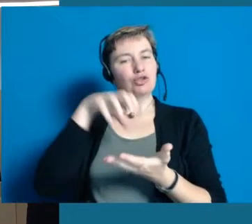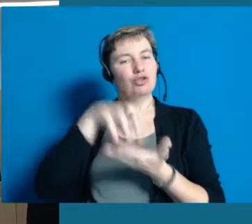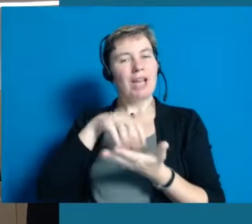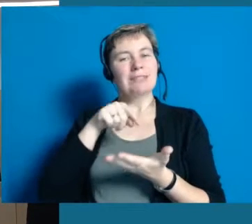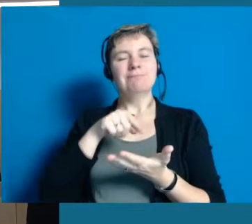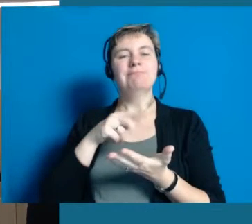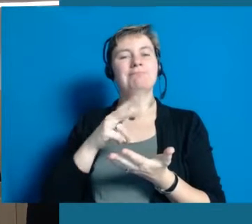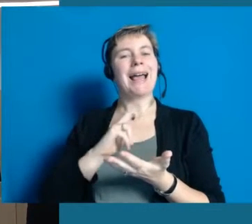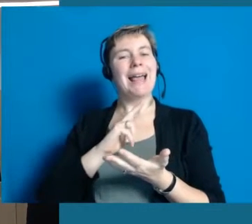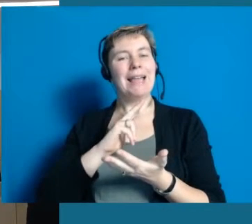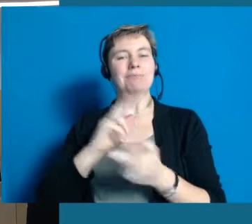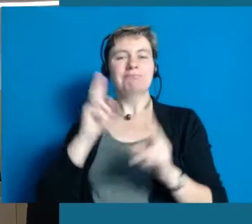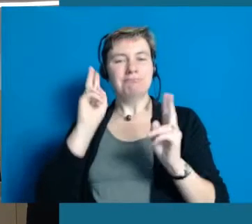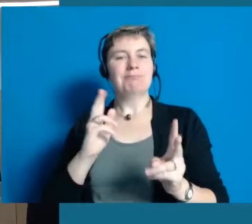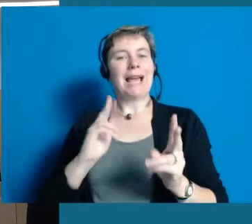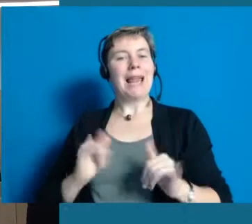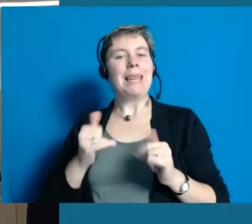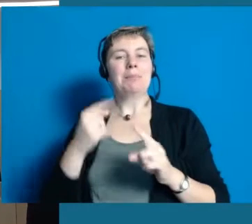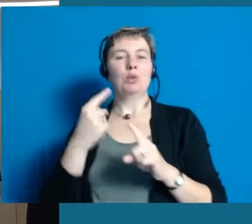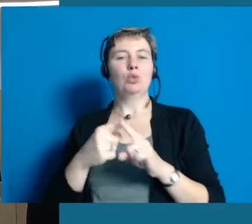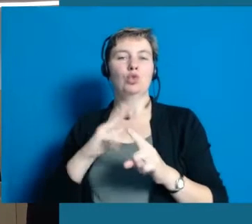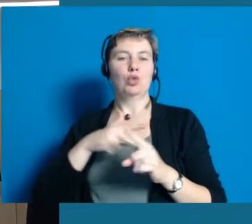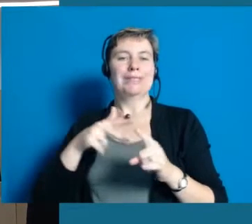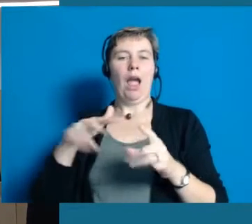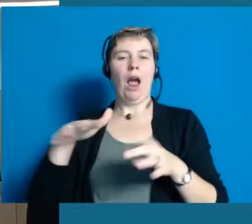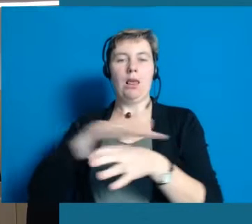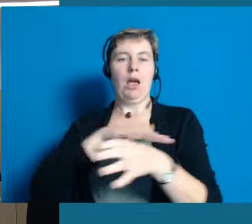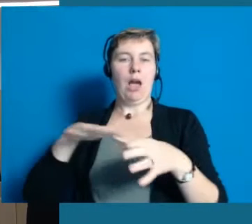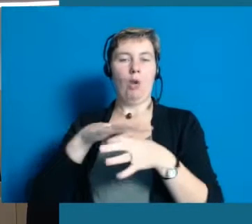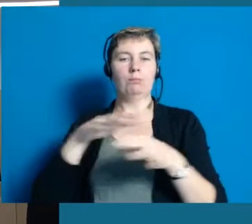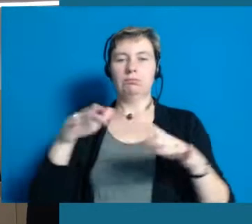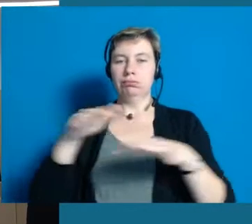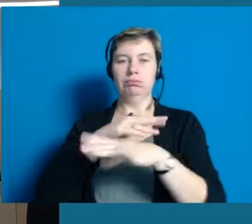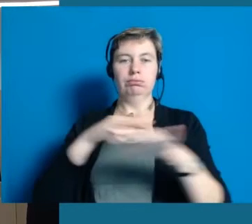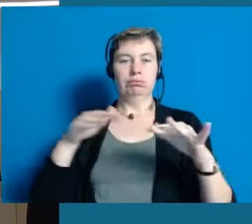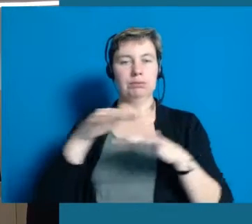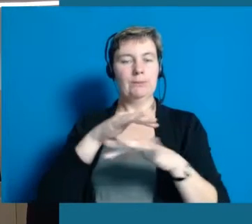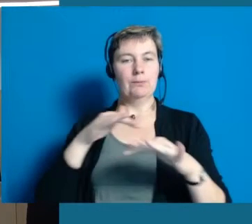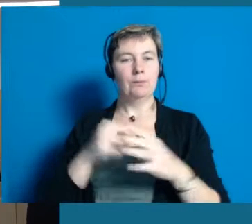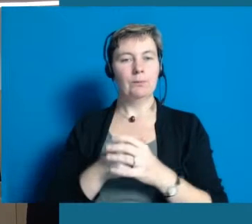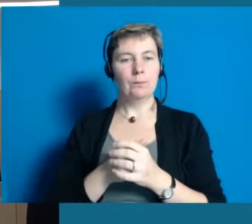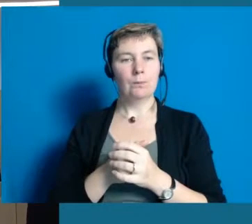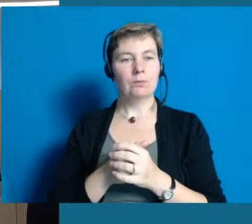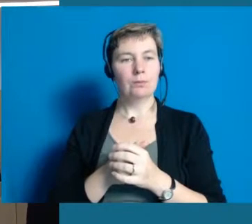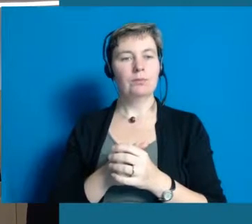als Lebens- und Sozialraum ein Punkt, der eine Schlüsselrolle einnimmt.